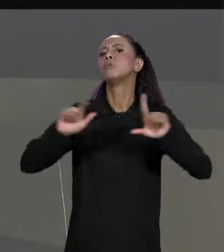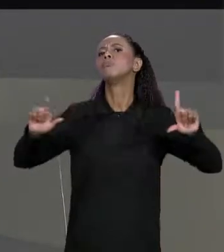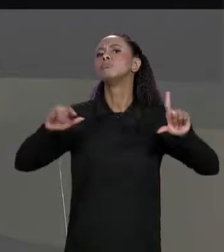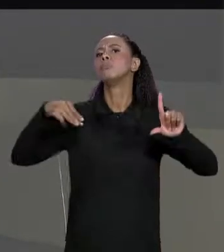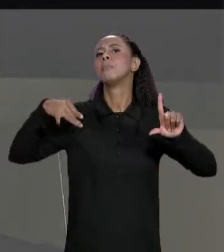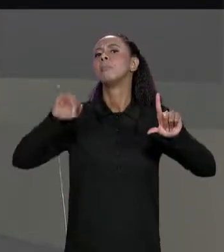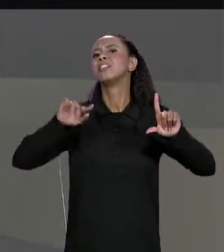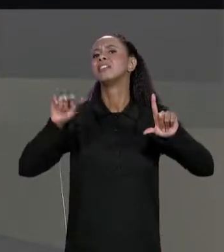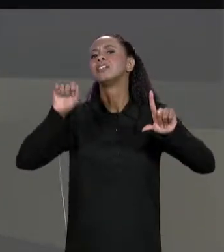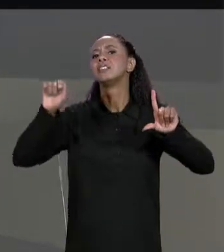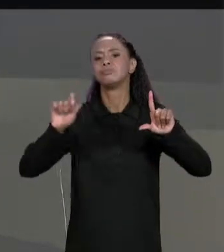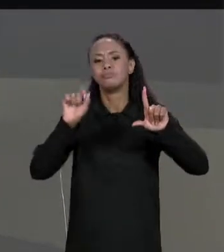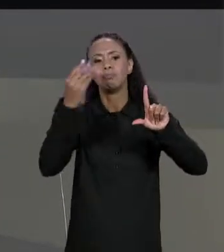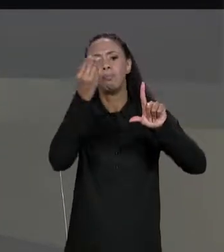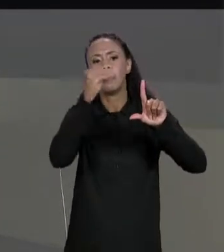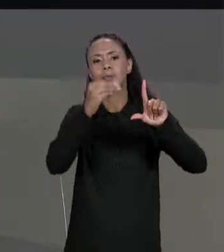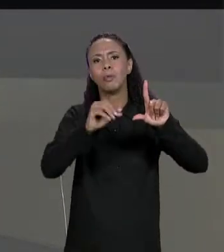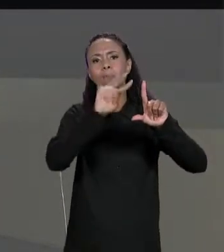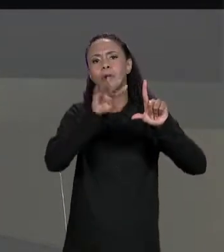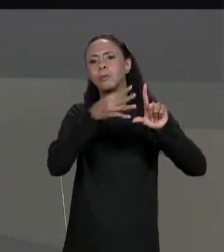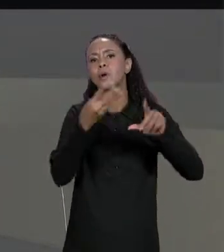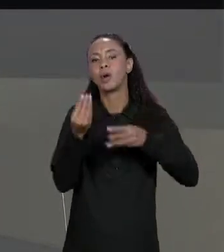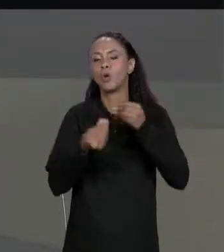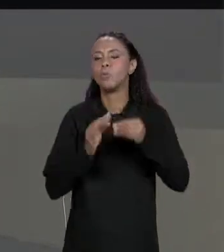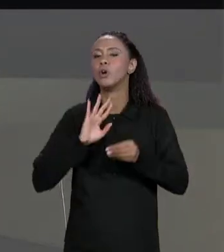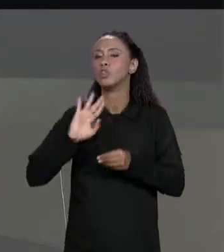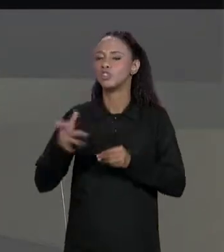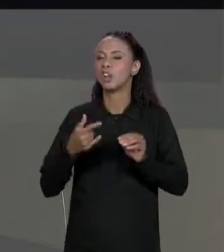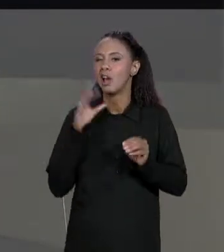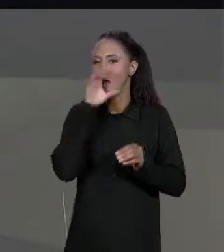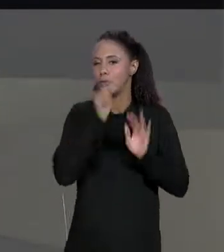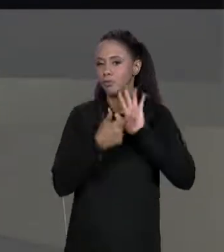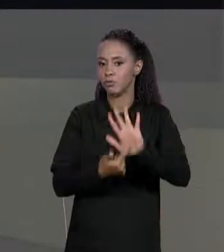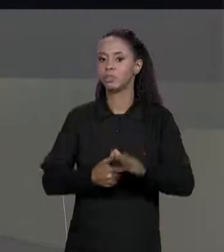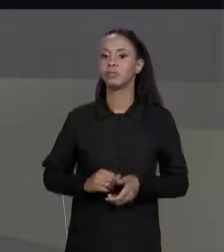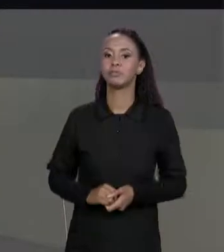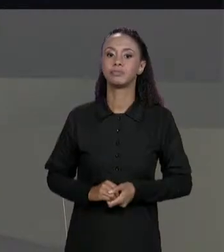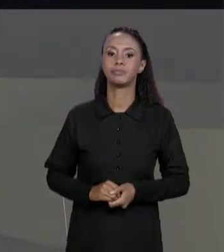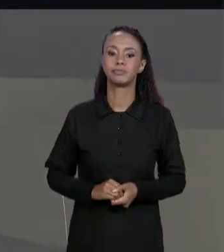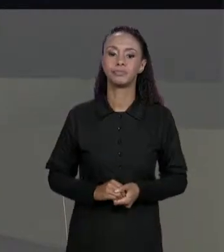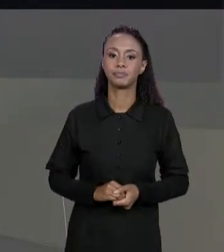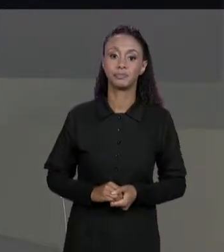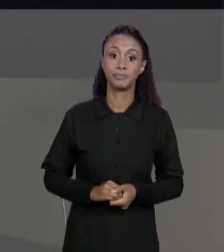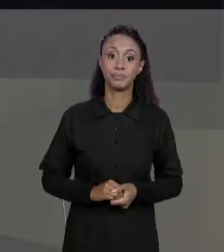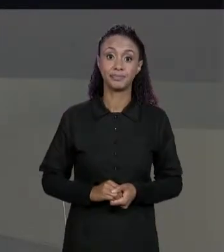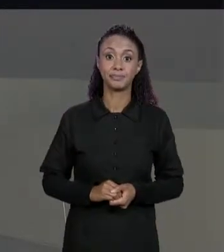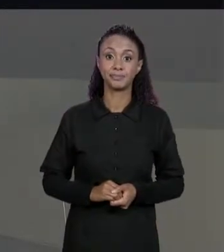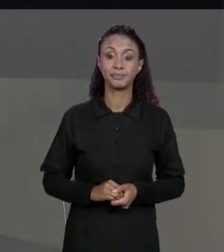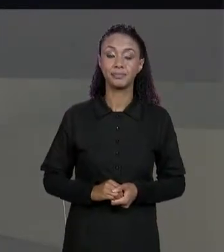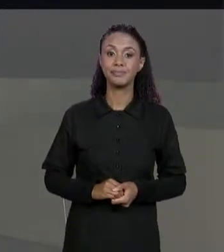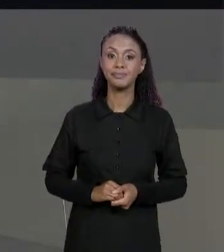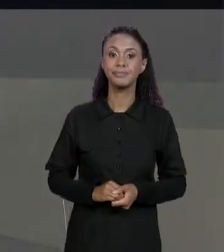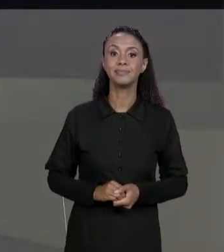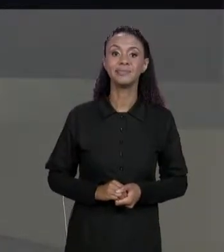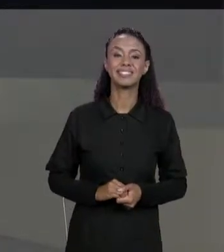MATRIZ NA AULA PASSADA ENTÃO A GENTE VAI PASSAR RAPIDINHO POR ISSO; PASSA EM CADA UM DOS ELEMENTOS DA MATRIZ, IMPRIMI